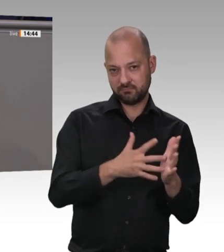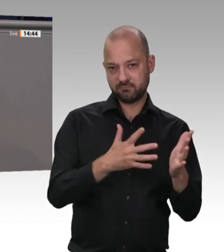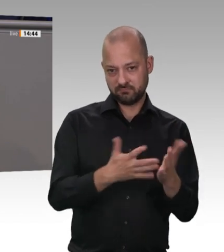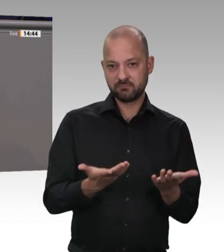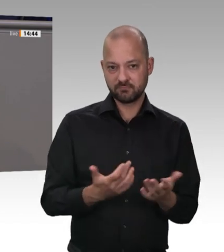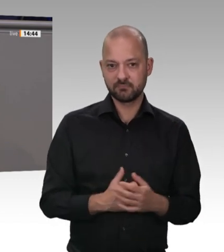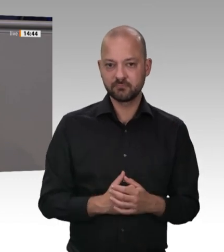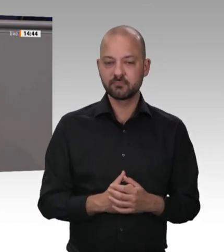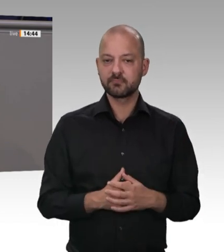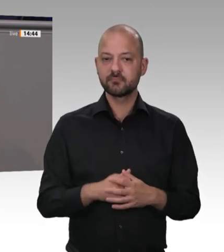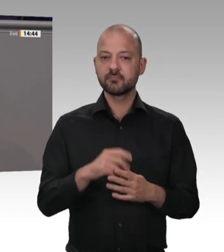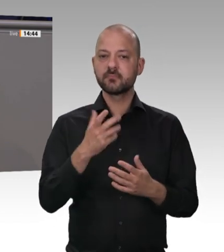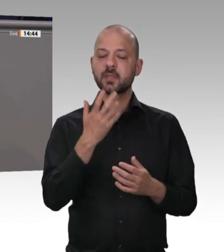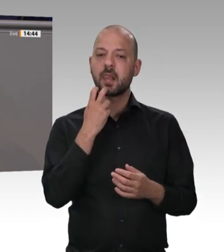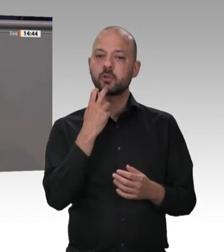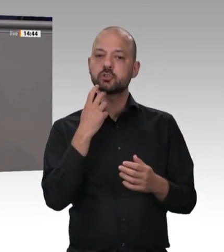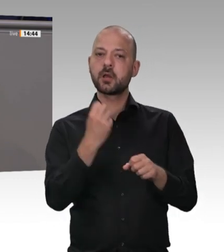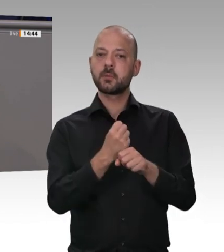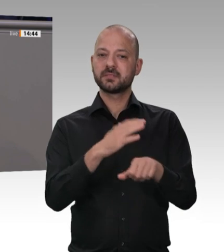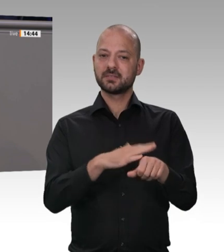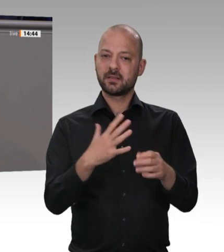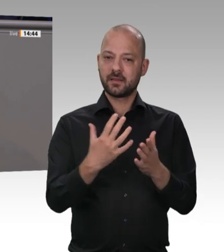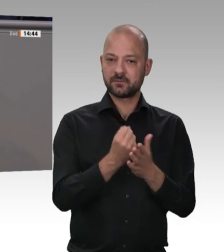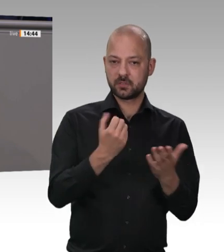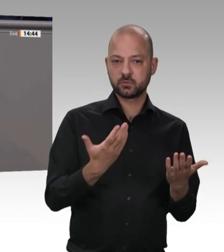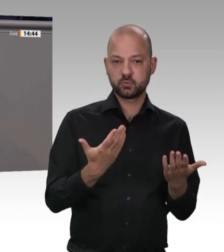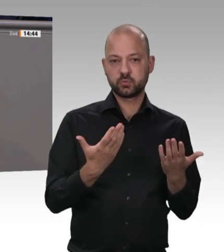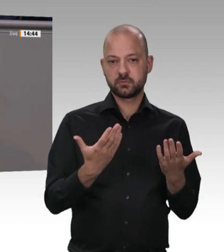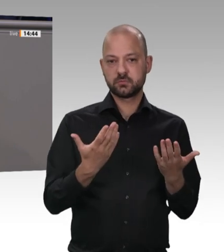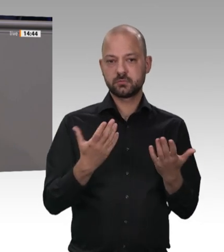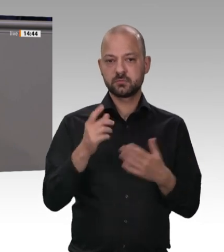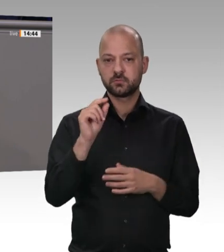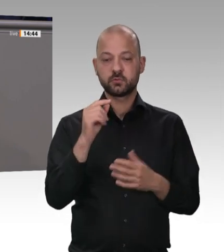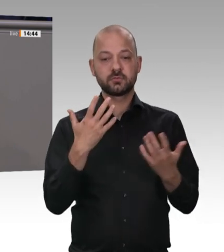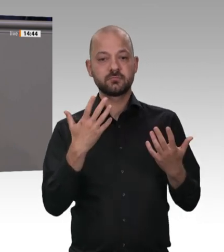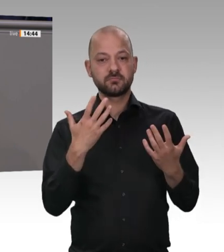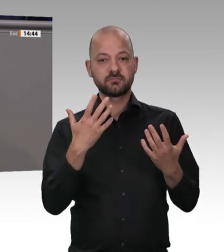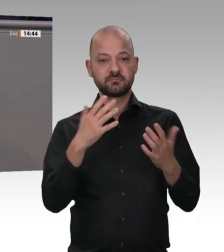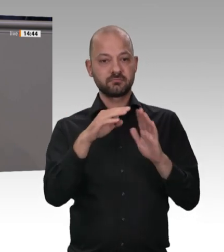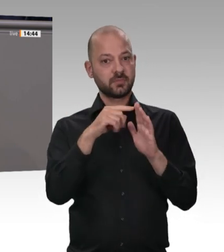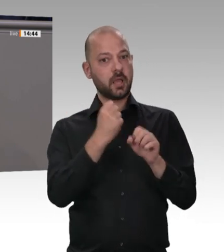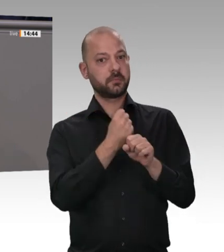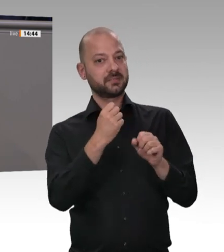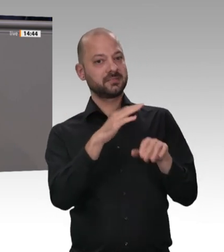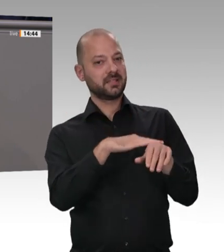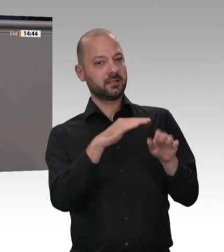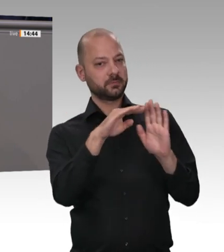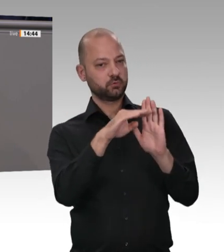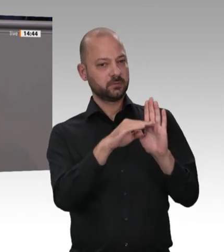der Fleischindustrie. – Nein, wir müssen es gesetzlich regeln. Wir dürfen keine Lifestyle-Debatten führen, sondern wir müssen das tun, wofür wir zuständig